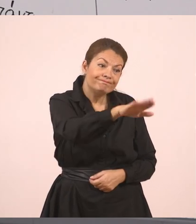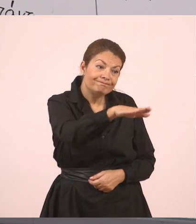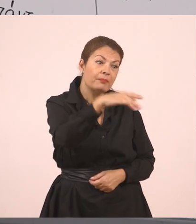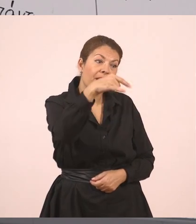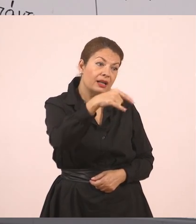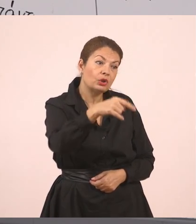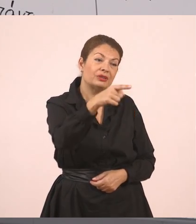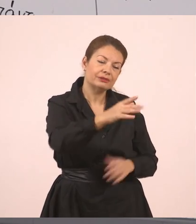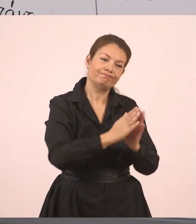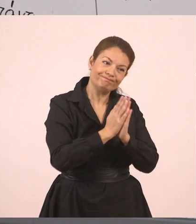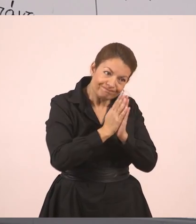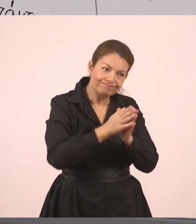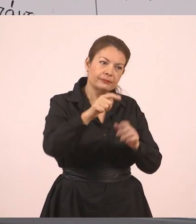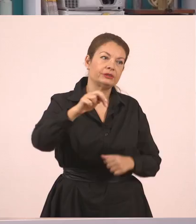Ή μπορώ να βάλω ένα κόμμα και να πω,